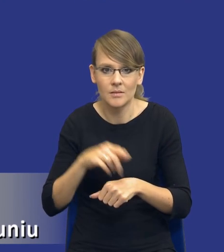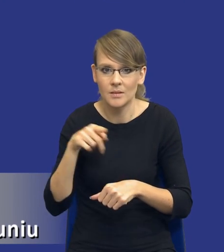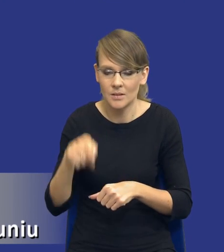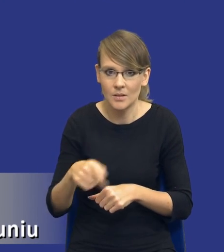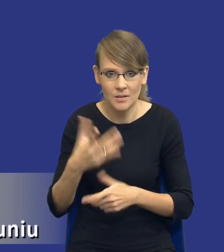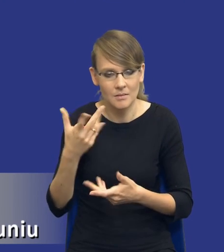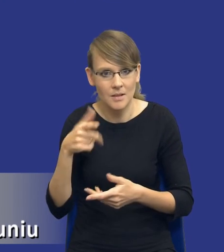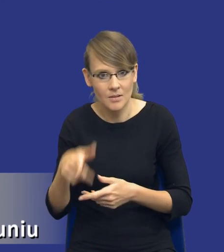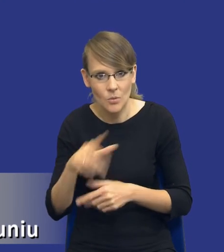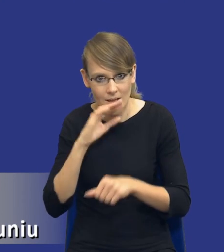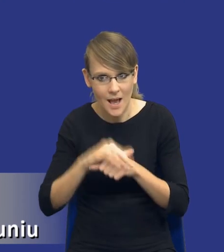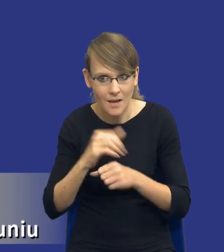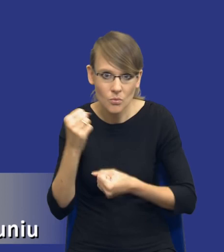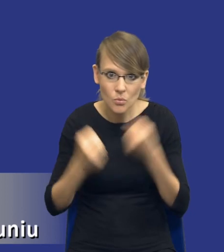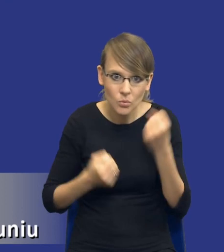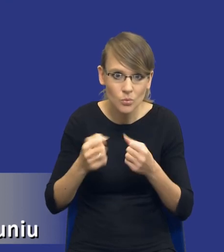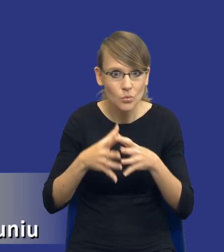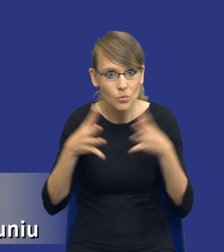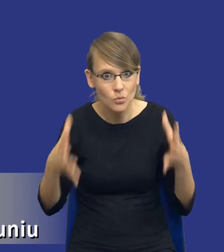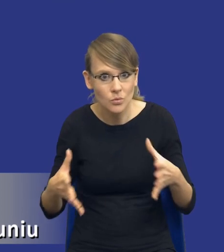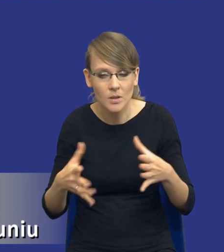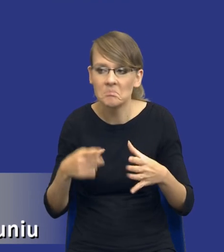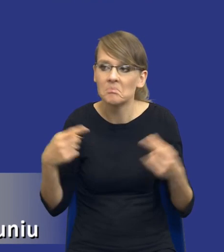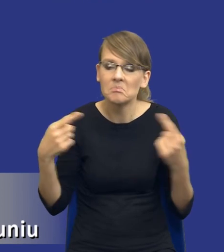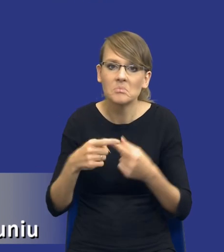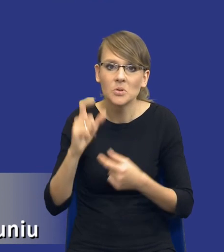jak duże będzie dane zamówienie publiczne, czego ono będzie dotyczyło i rzeczywiście,